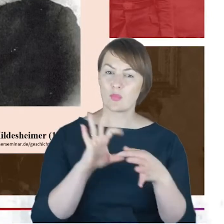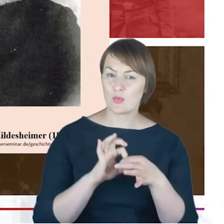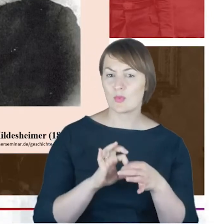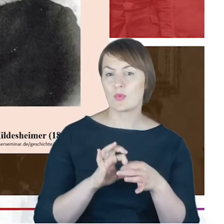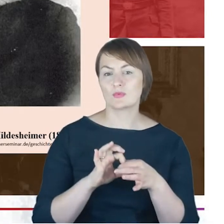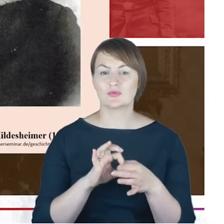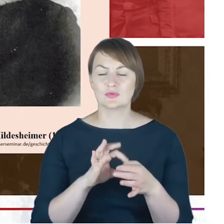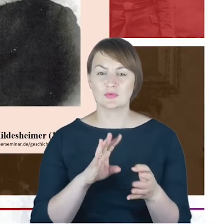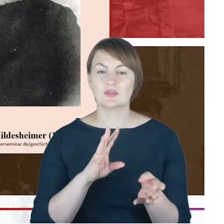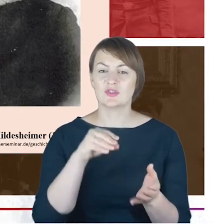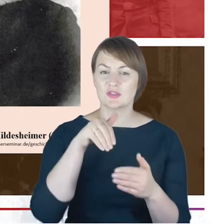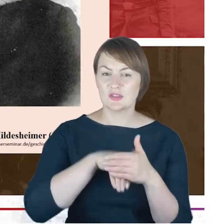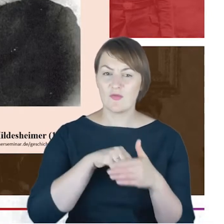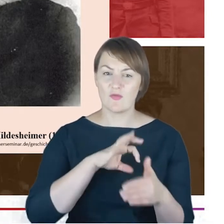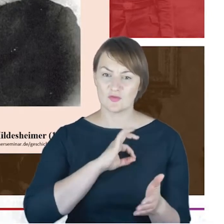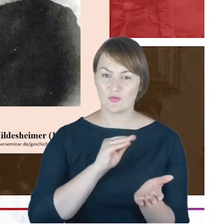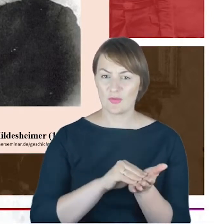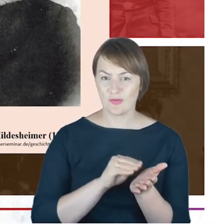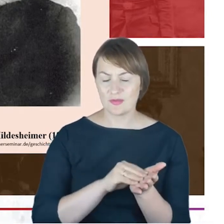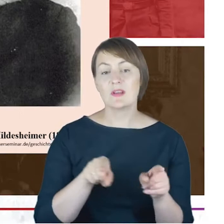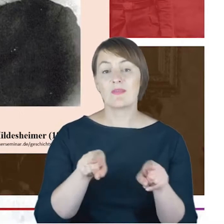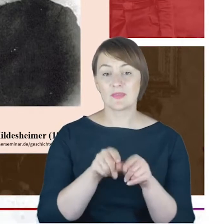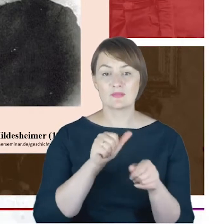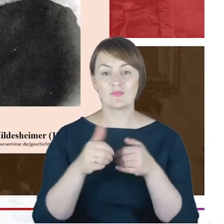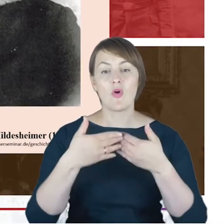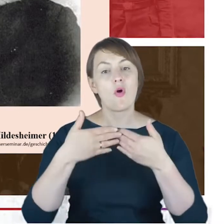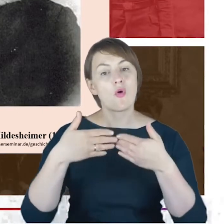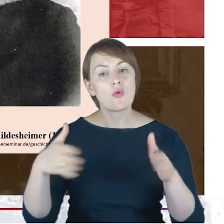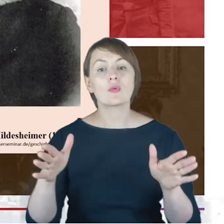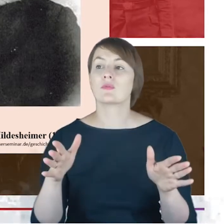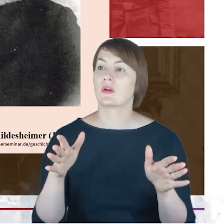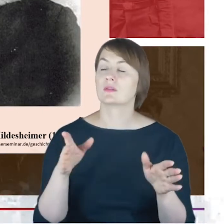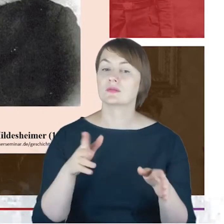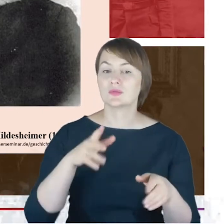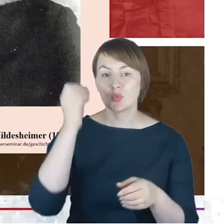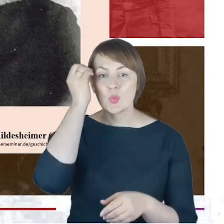ale jednocześnie w pewnej otwartości i asymilowaniu się z tym miejscem, z tą kulturą, z tym językiem,